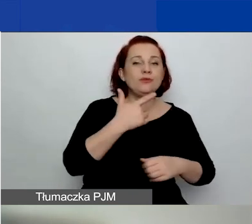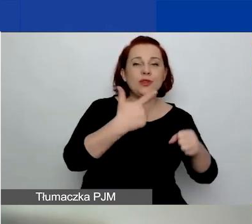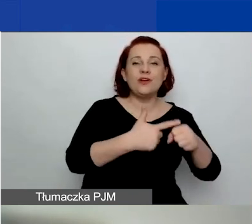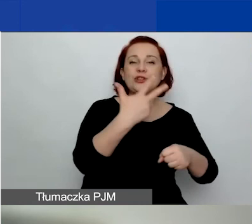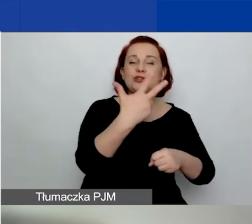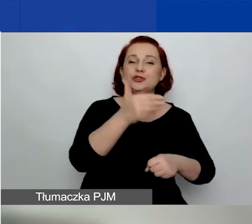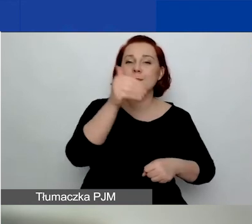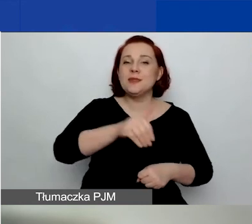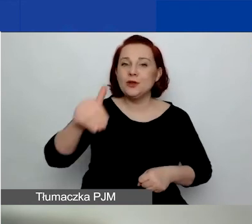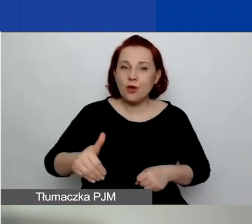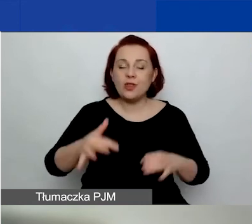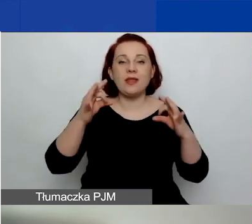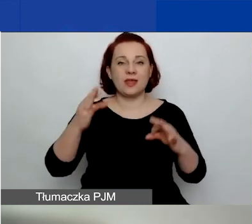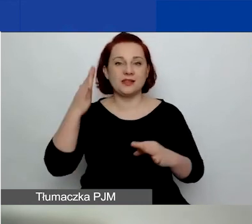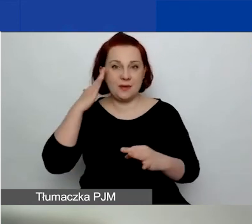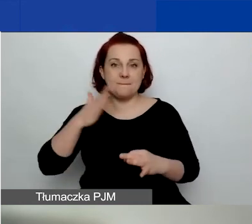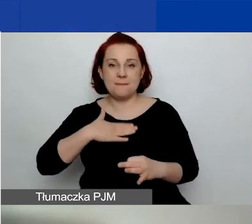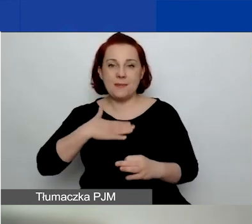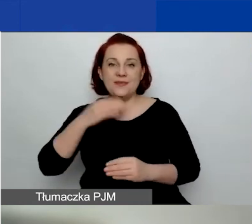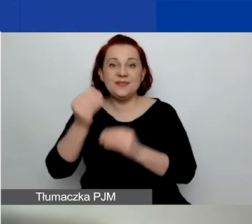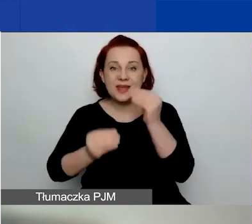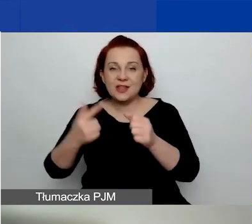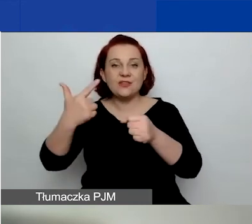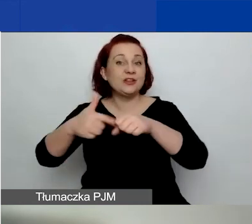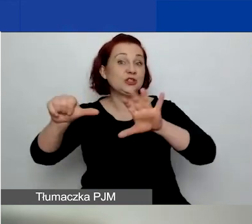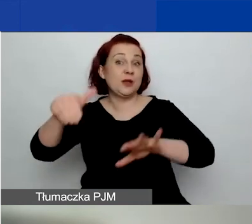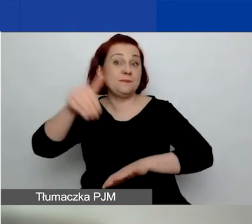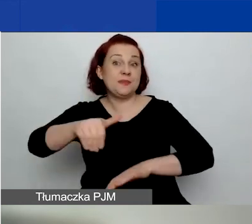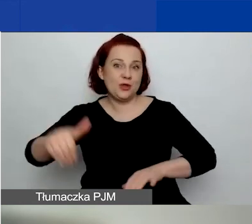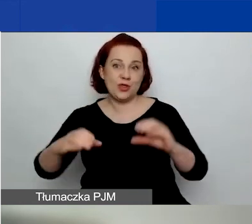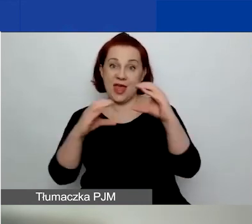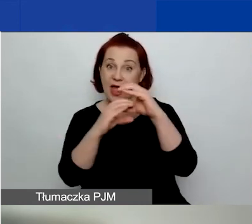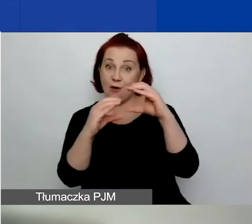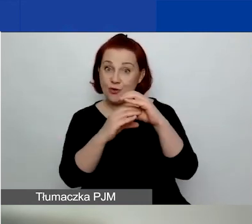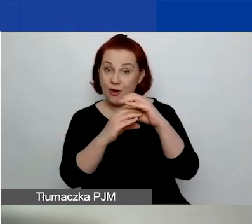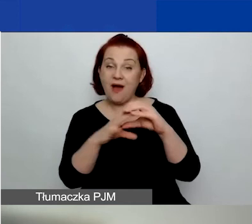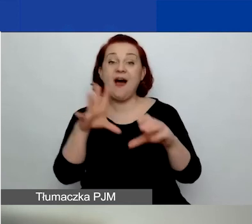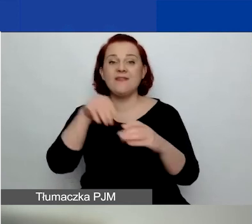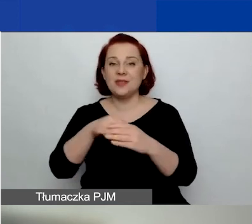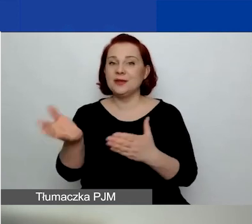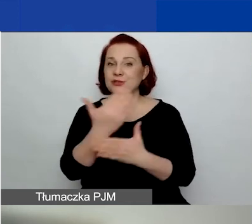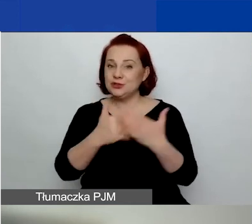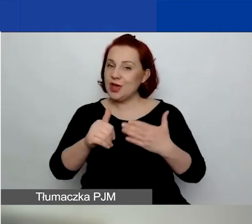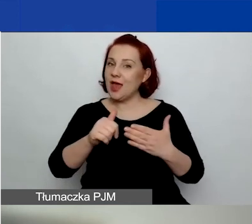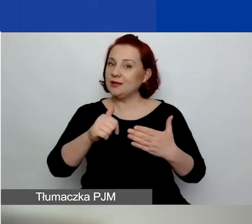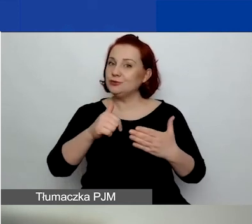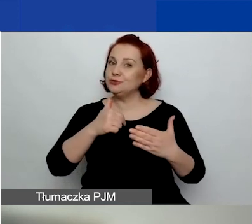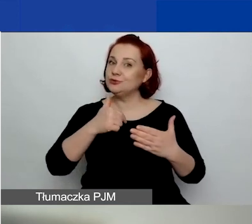Teraz wiemy, że mamy do dyspozycji 26 milionów euro, z czego część dokładamy do konkursu tematycznego,